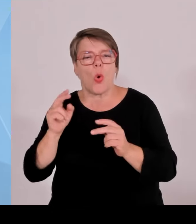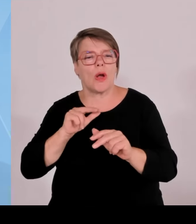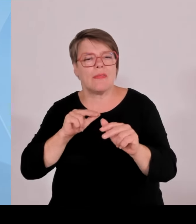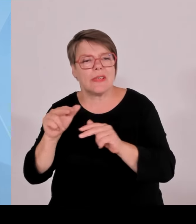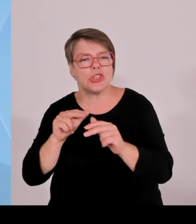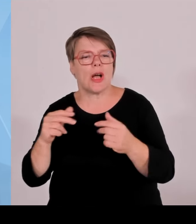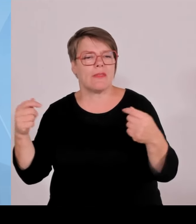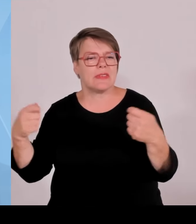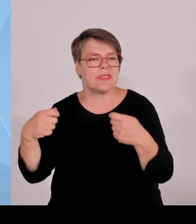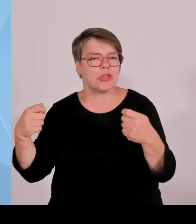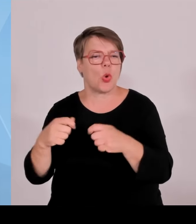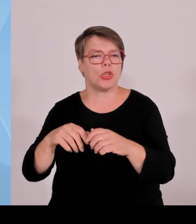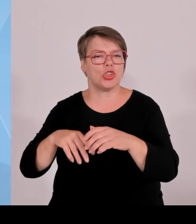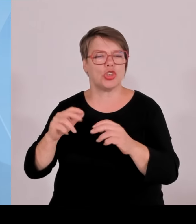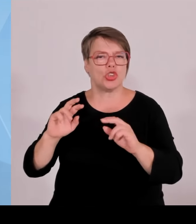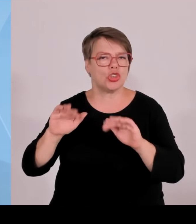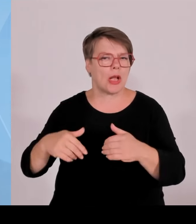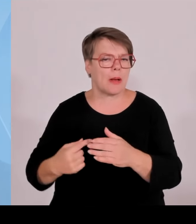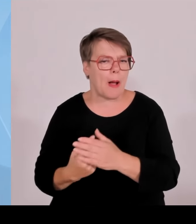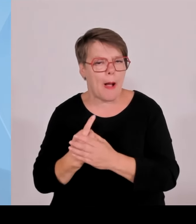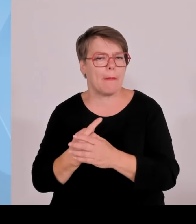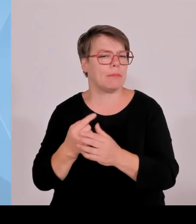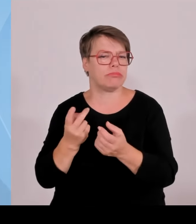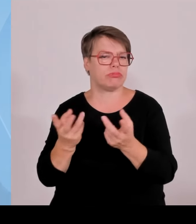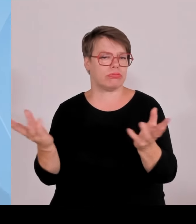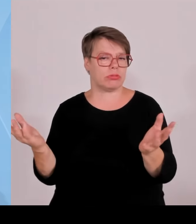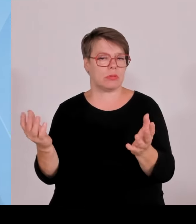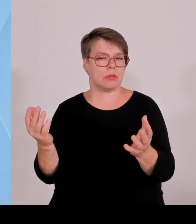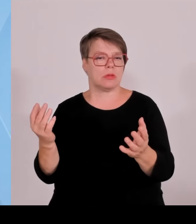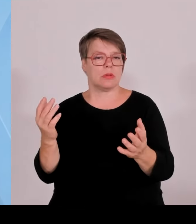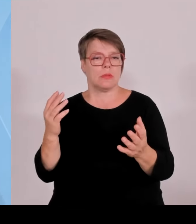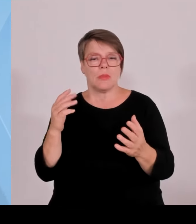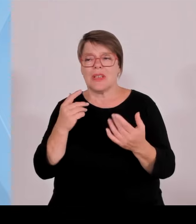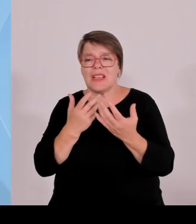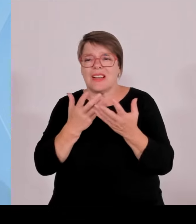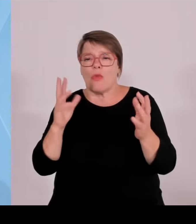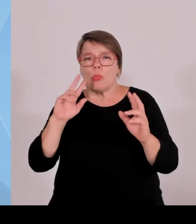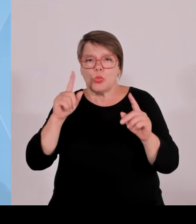einfach sehen, dass wir die Wettbewerbsfähigkeit international immer mehr verlieren als Deutschland.